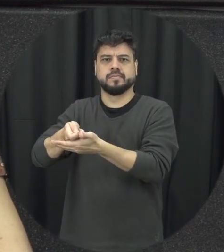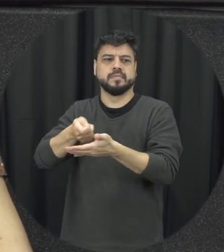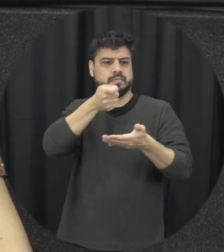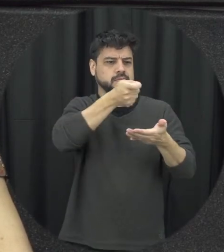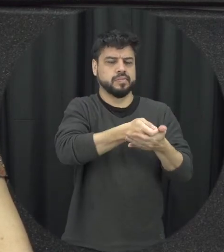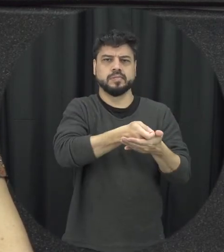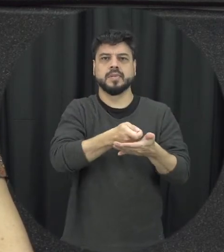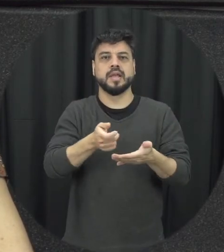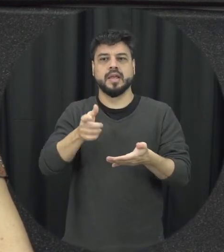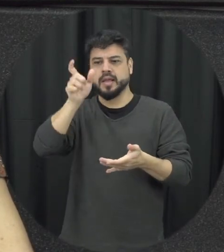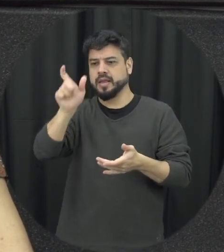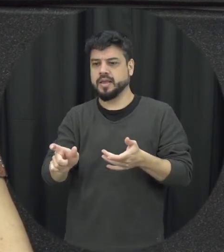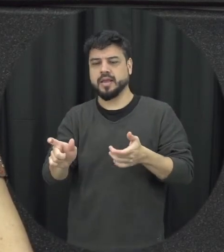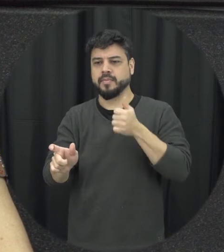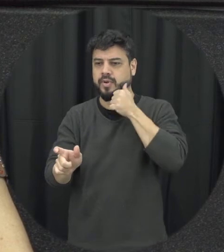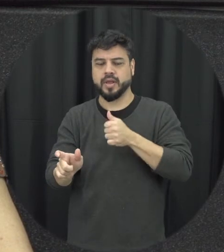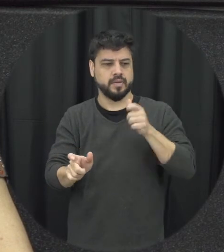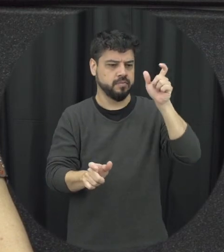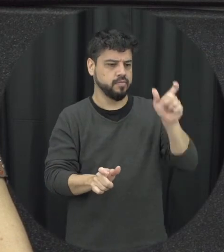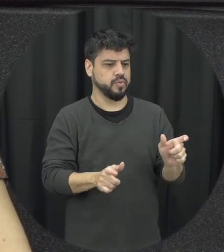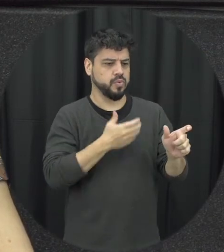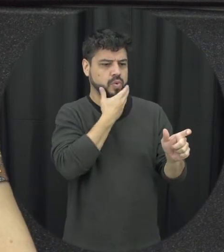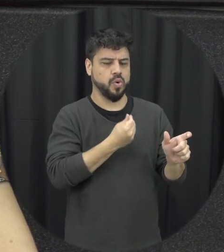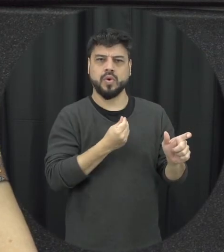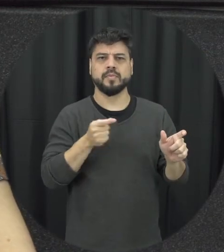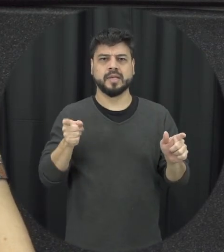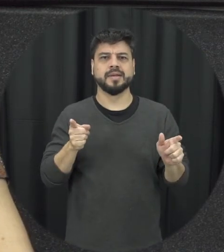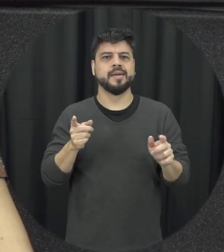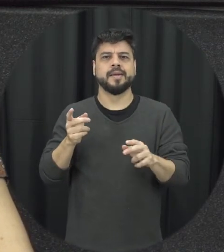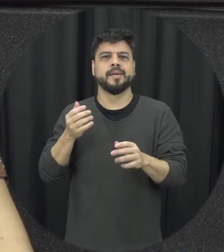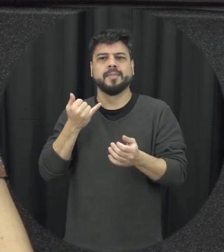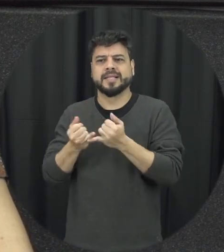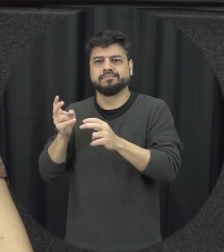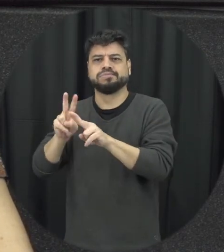vamos assim atenção não a gente nesses lugares né do que a ser homem do que essa mulher a gente